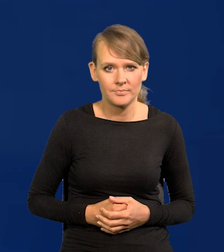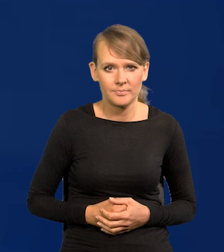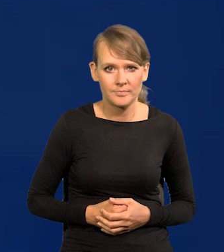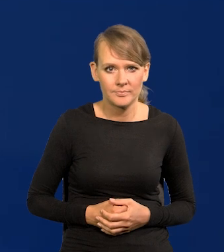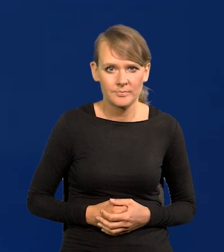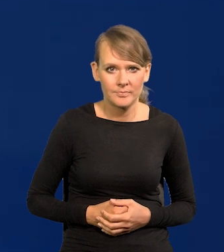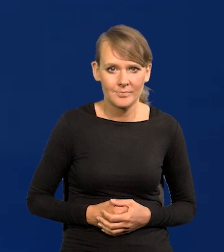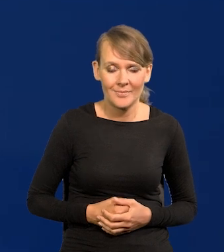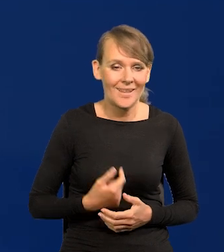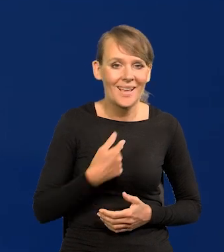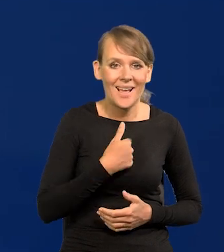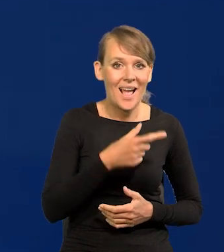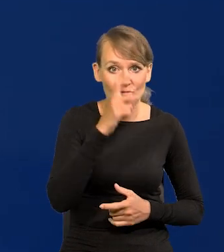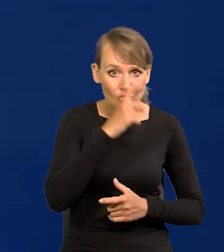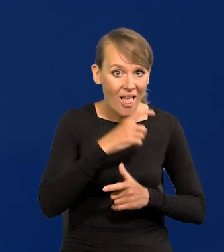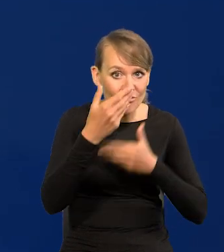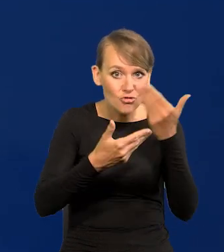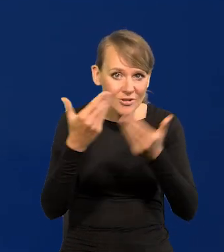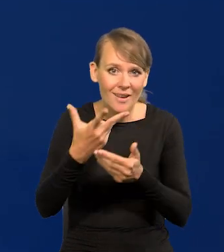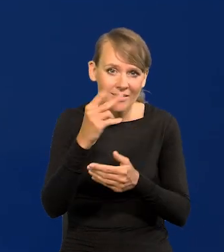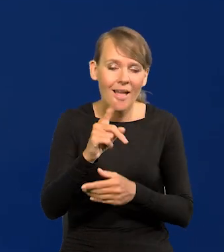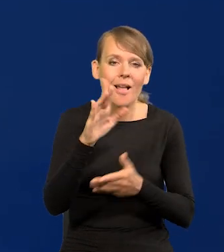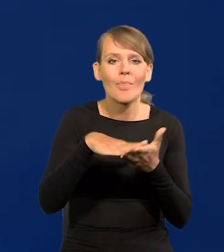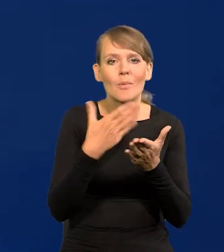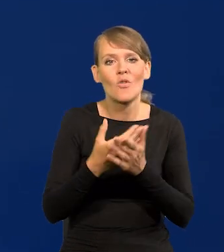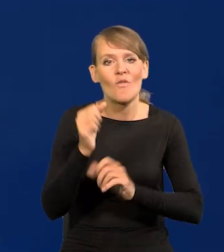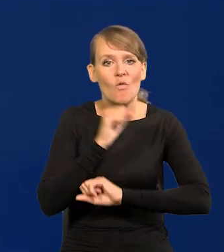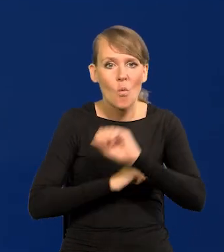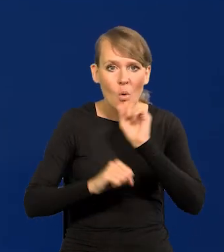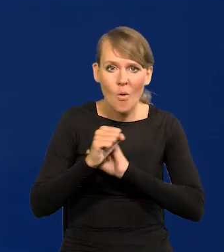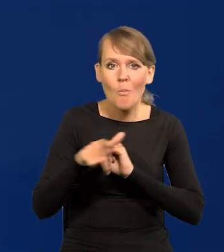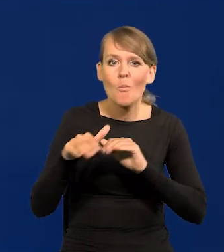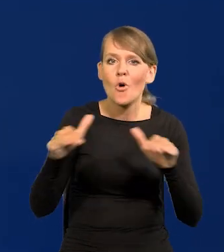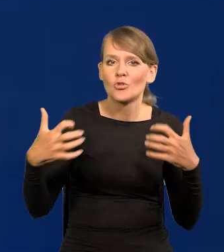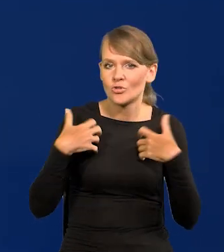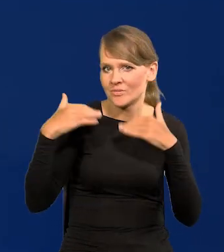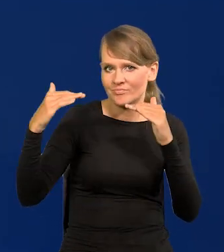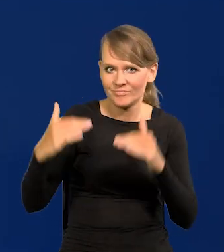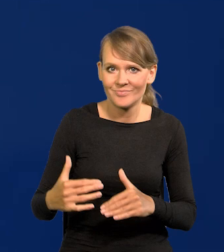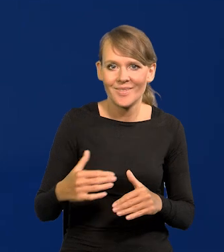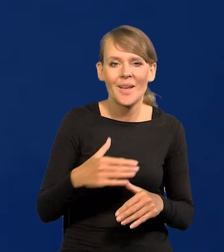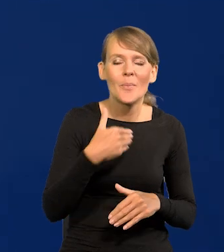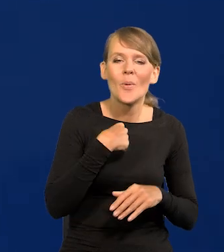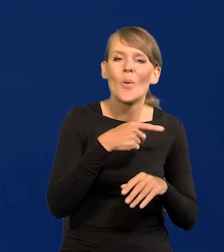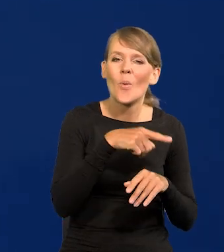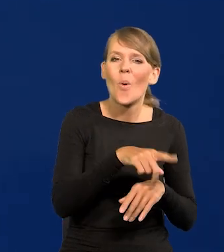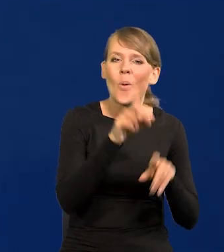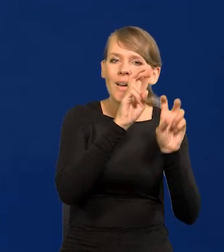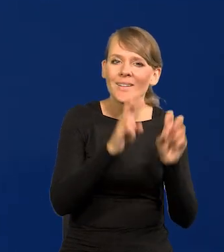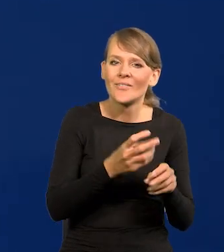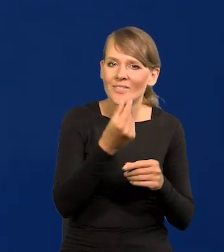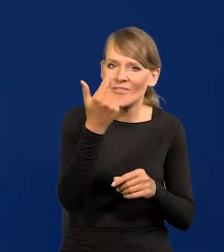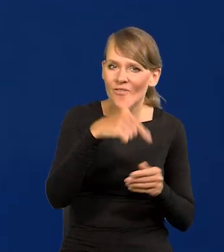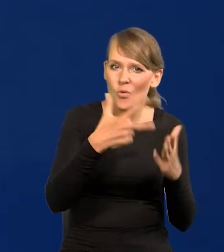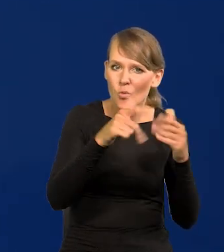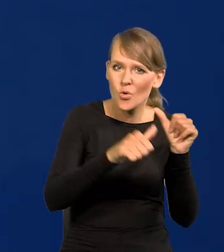Tym krajem źle nie życzę, no ale w takich Włoszech szalenie spadł poziom życia. Od czasów kryzysu finansowego z 2008 roku.